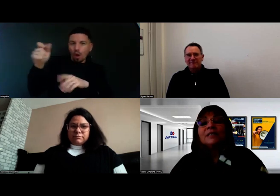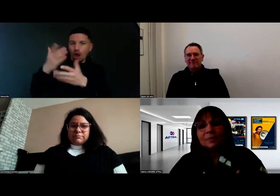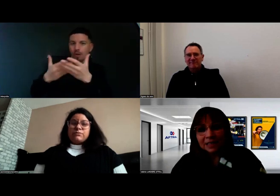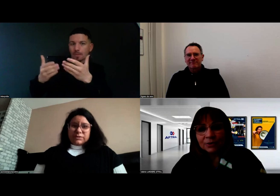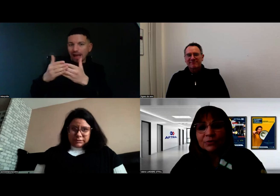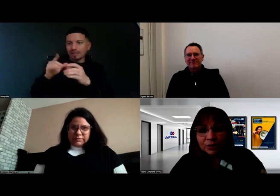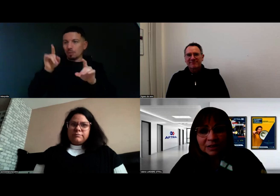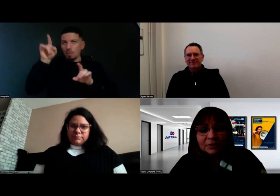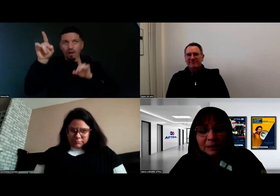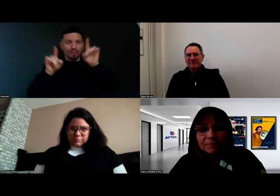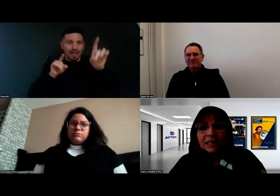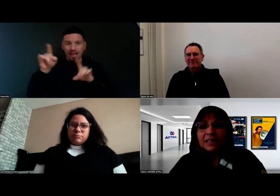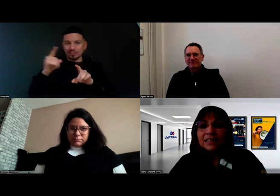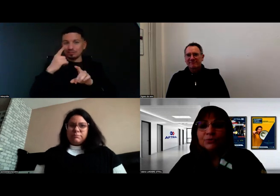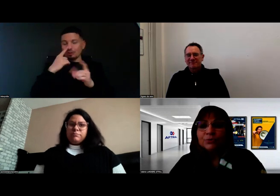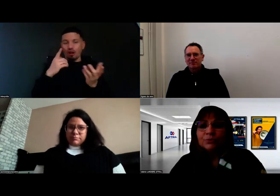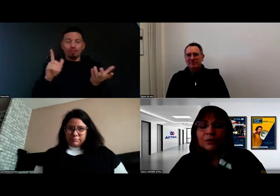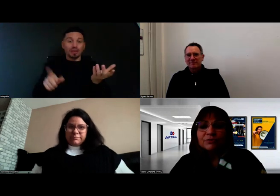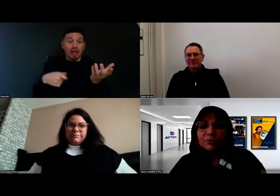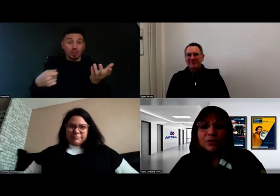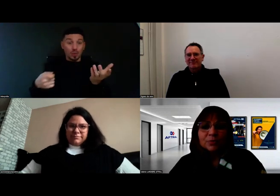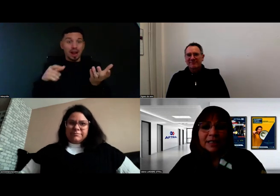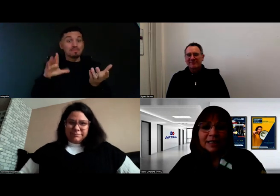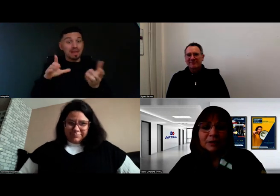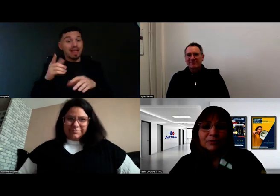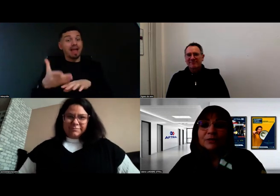mais en effet il y a eu une information préalable.